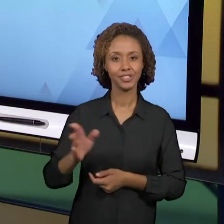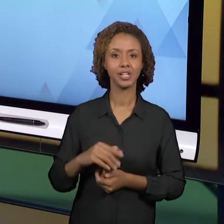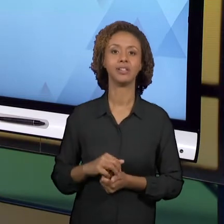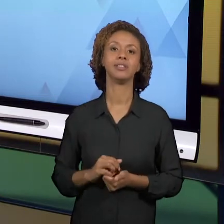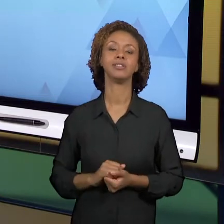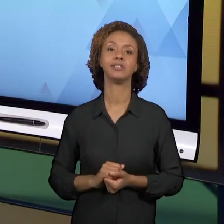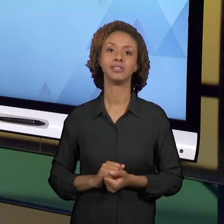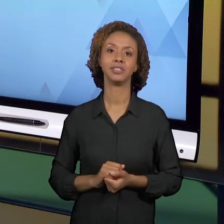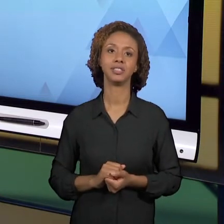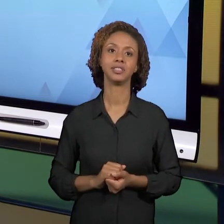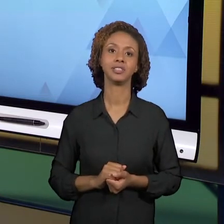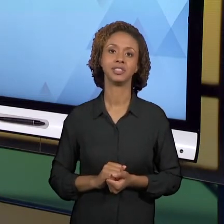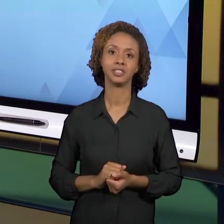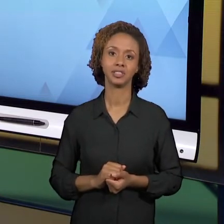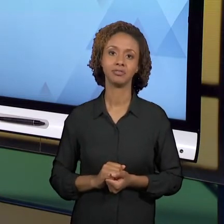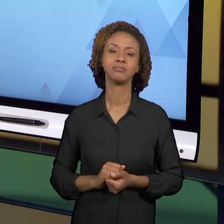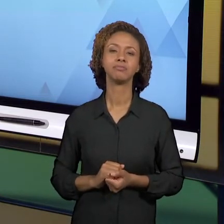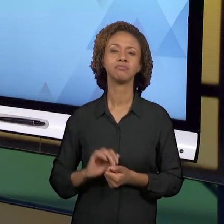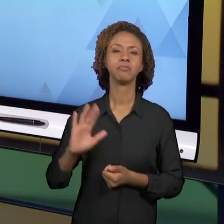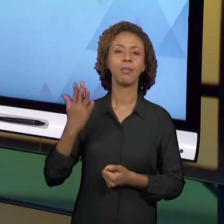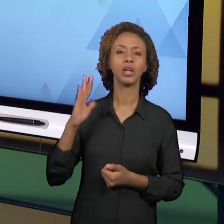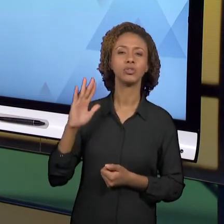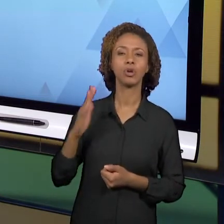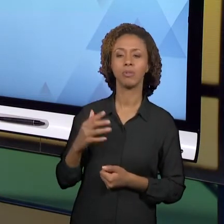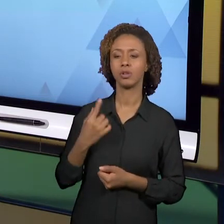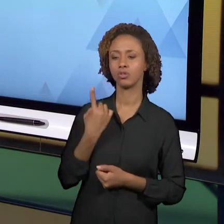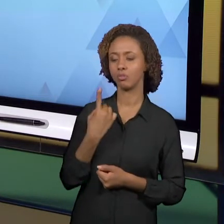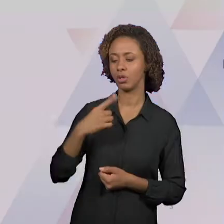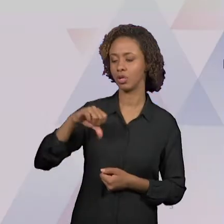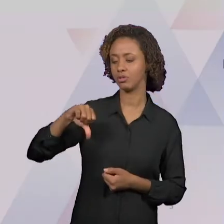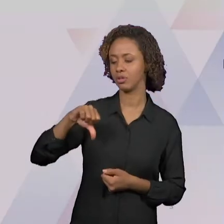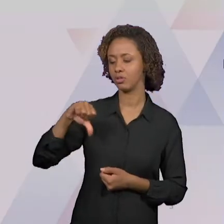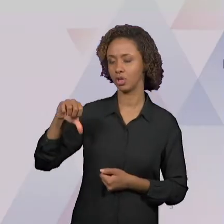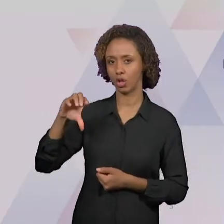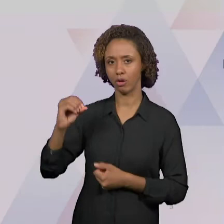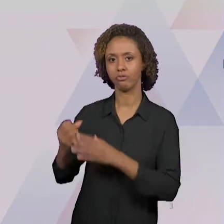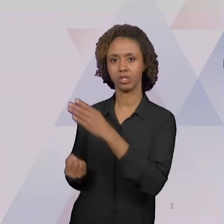MEADOS DA DÉCADA DE 90; A 'BNCC' - QUE É A BASE